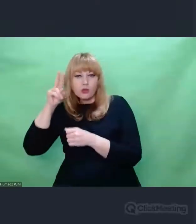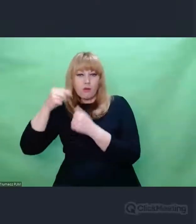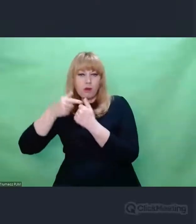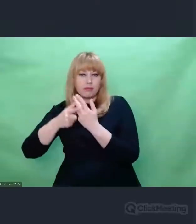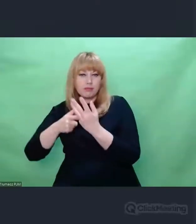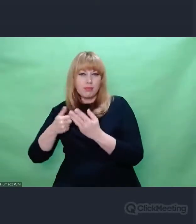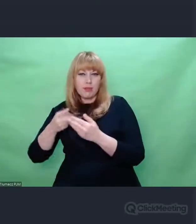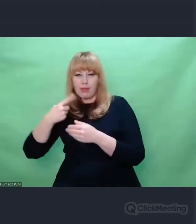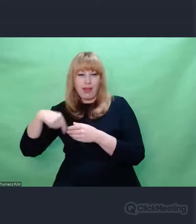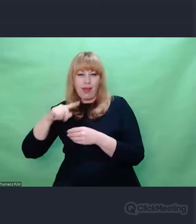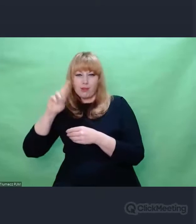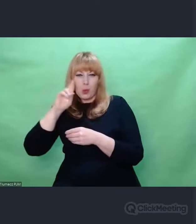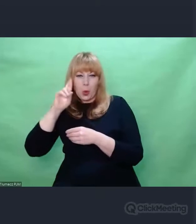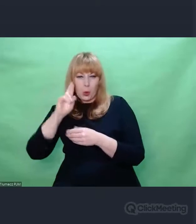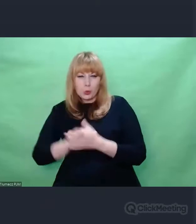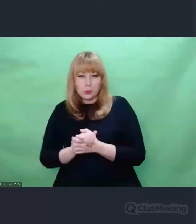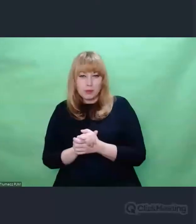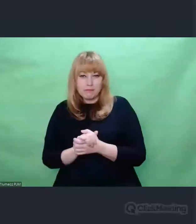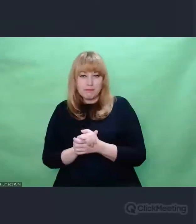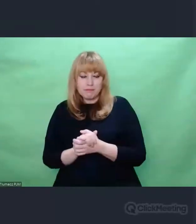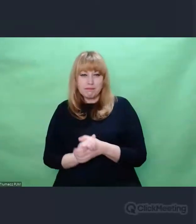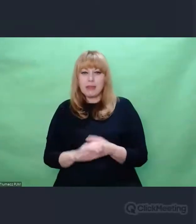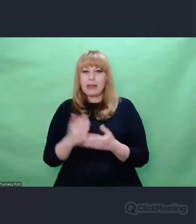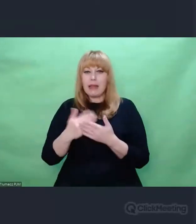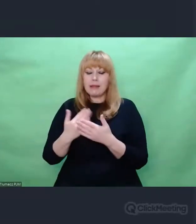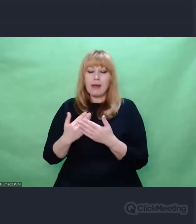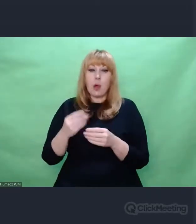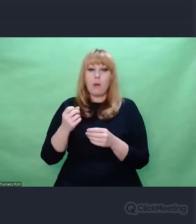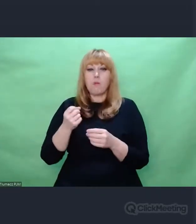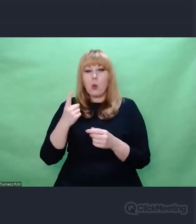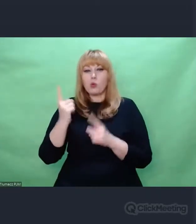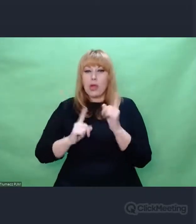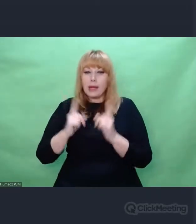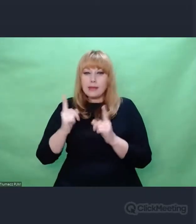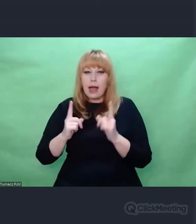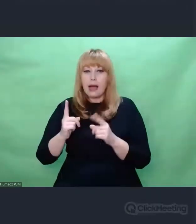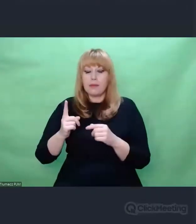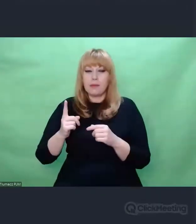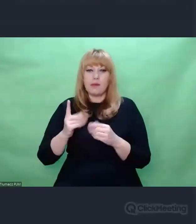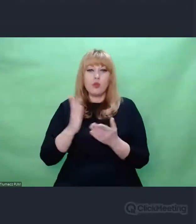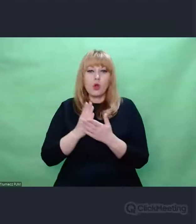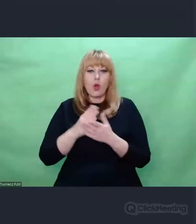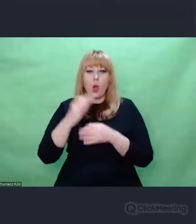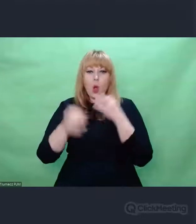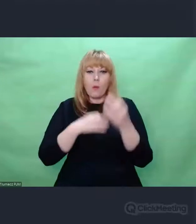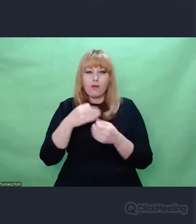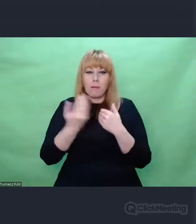refleksja akademicka, artystyczna, teoretyczna opiera się